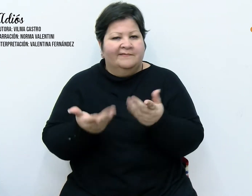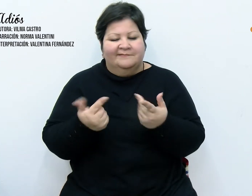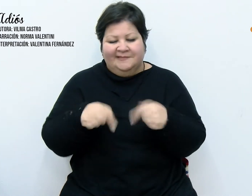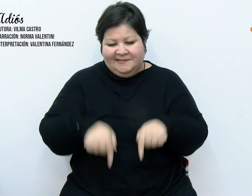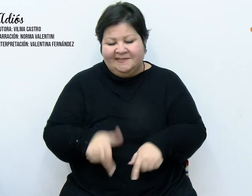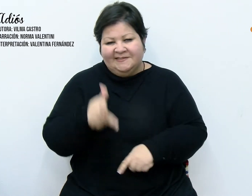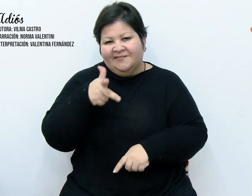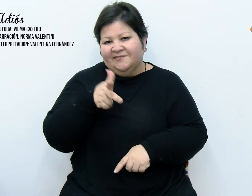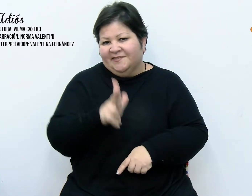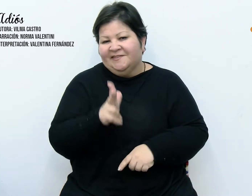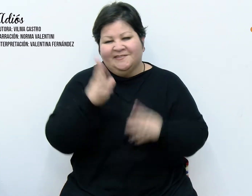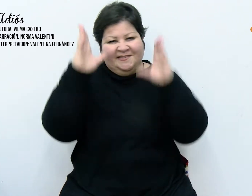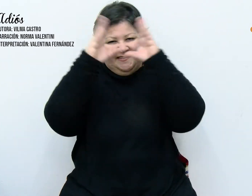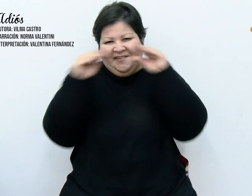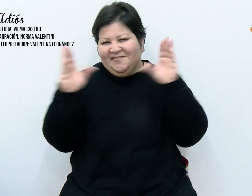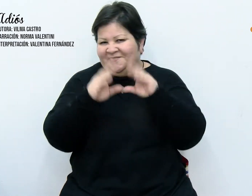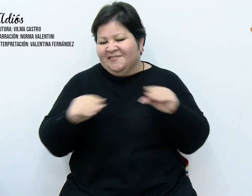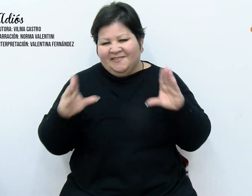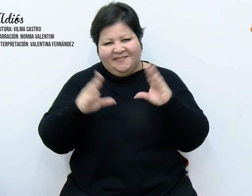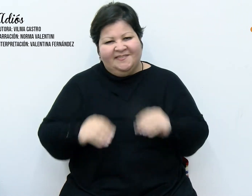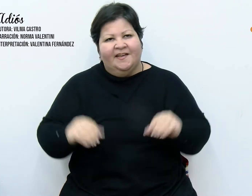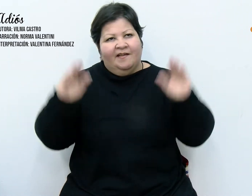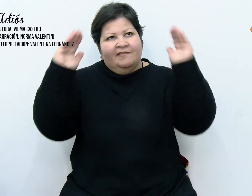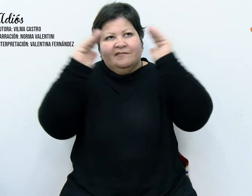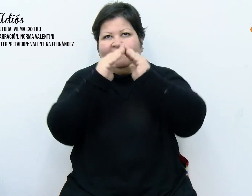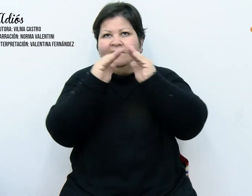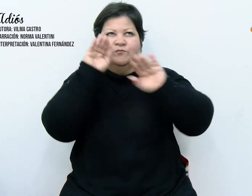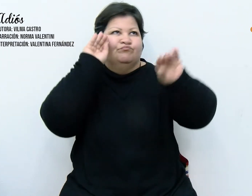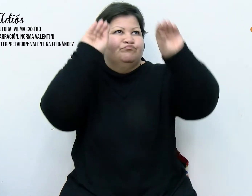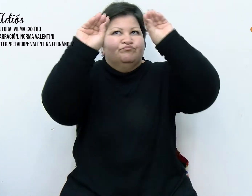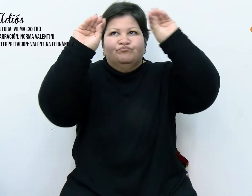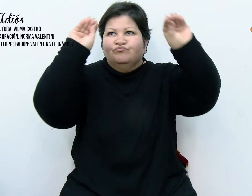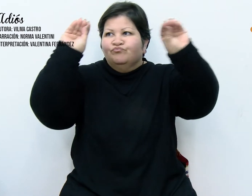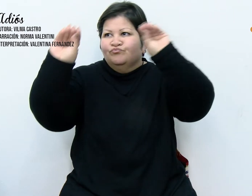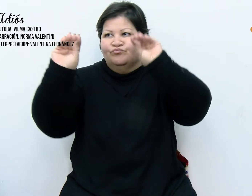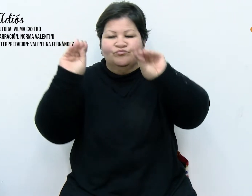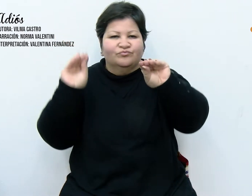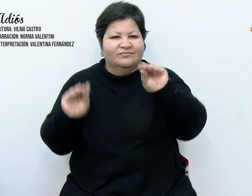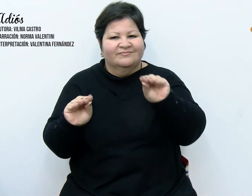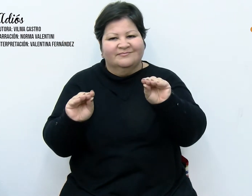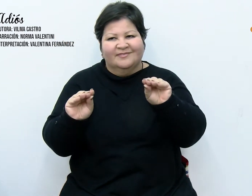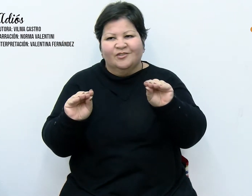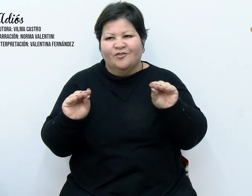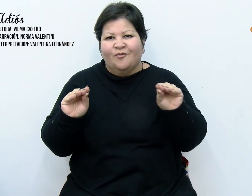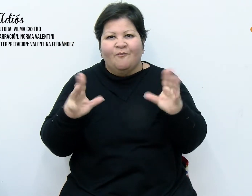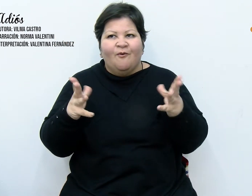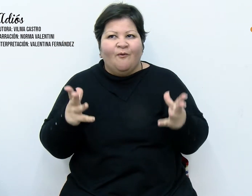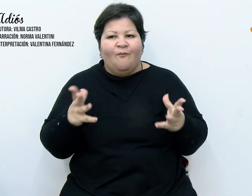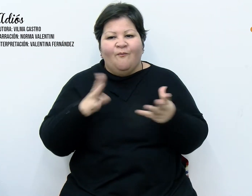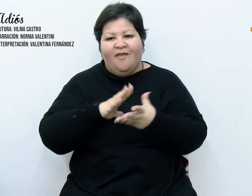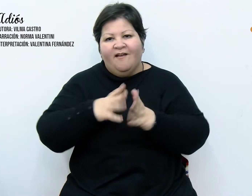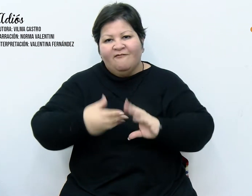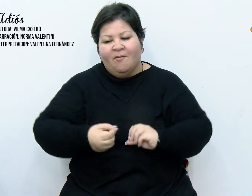recibir la navidad. Una especie de ritual que une a la familia. Una caja de cartón rotulada